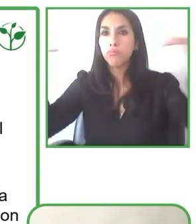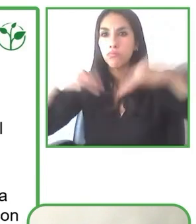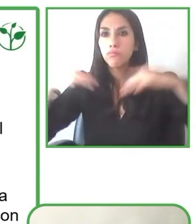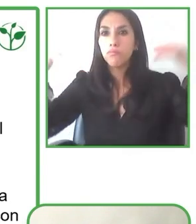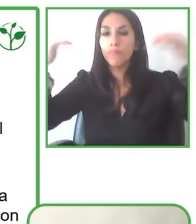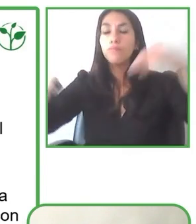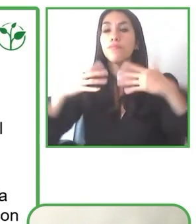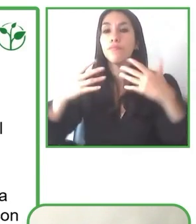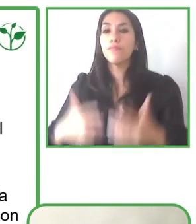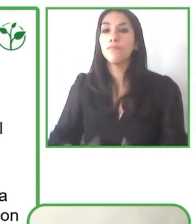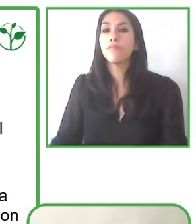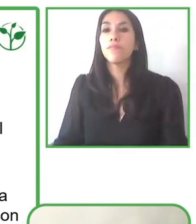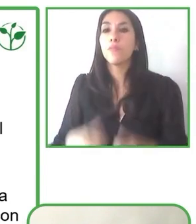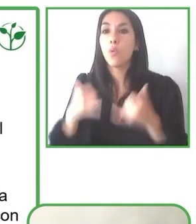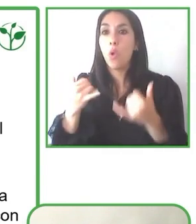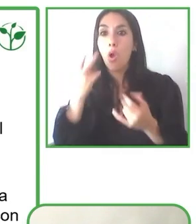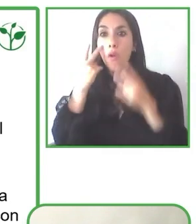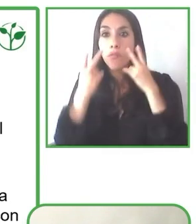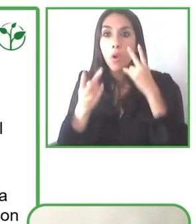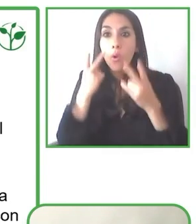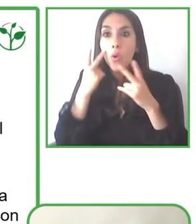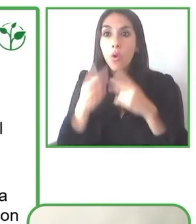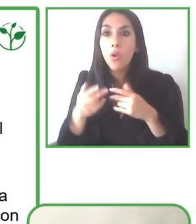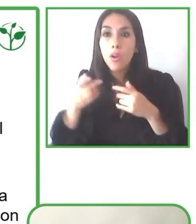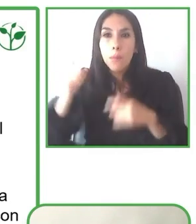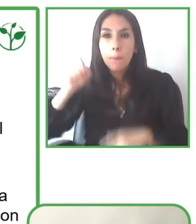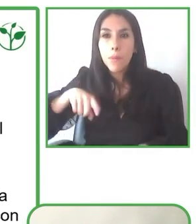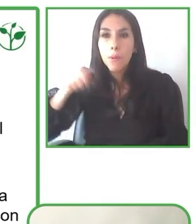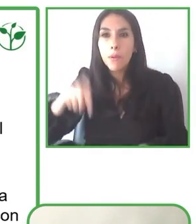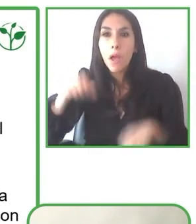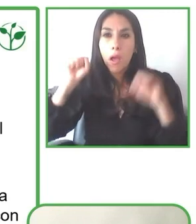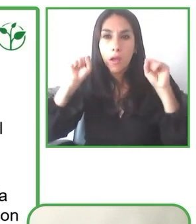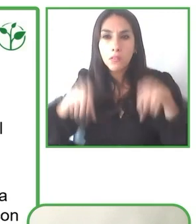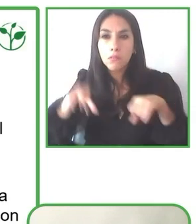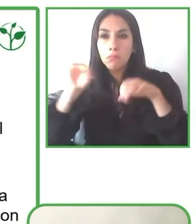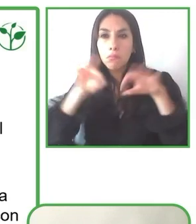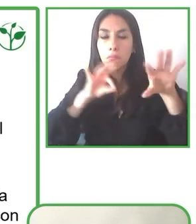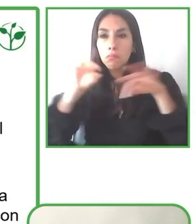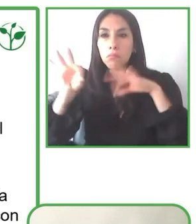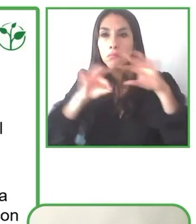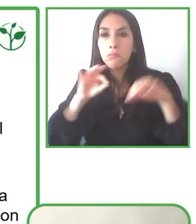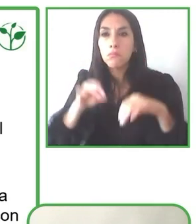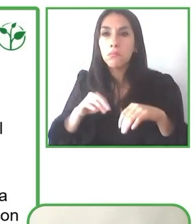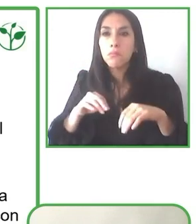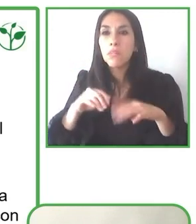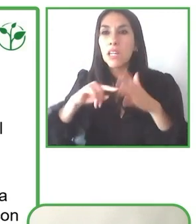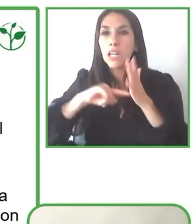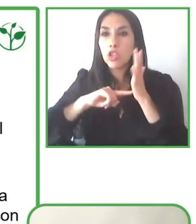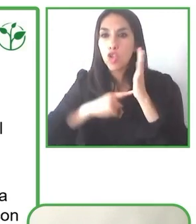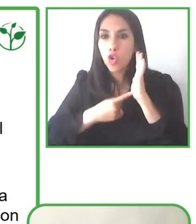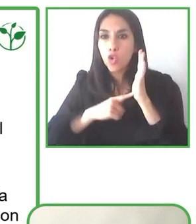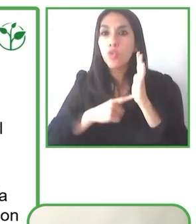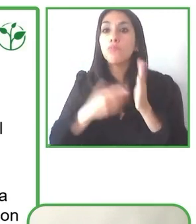realidad como la que soñamos y también nos ha permitido poder incidir en políticas